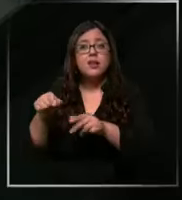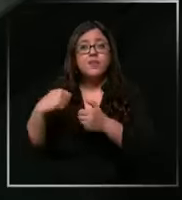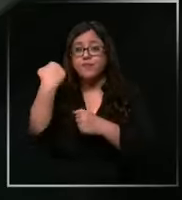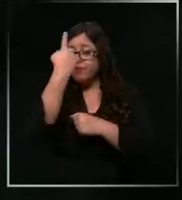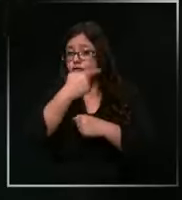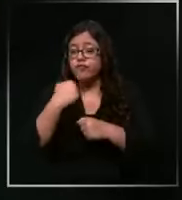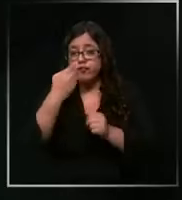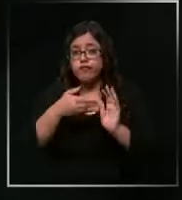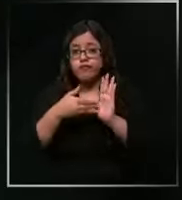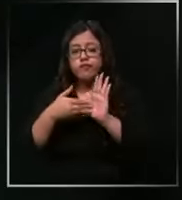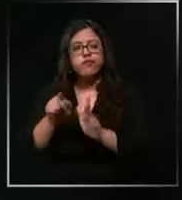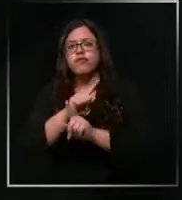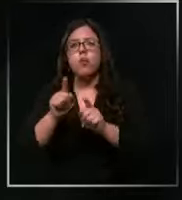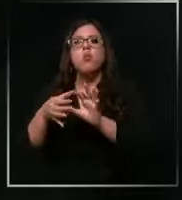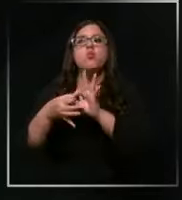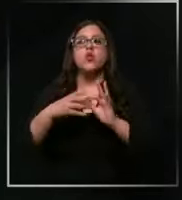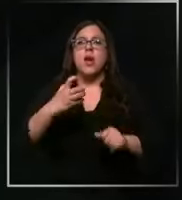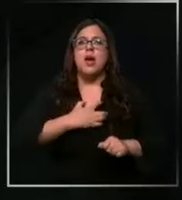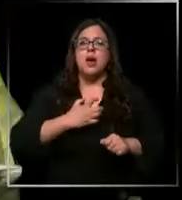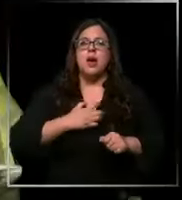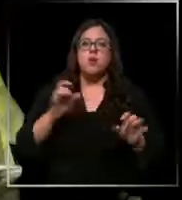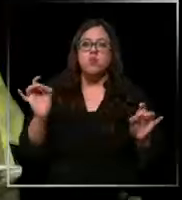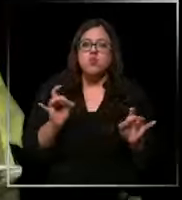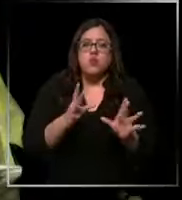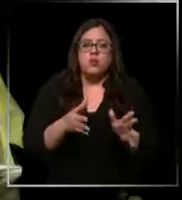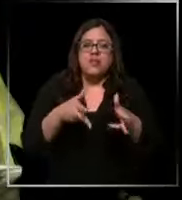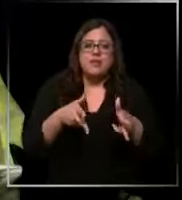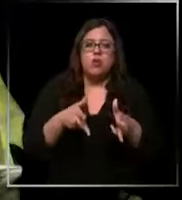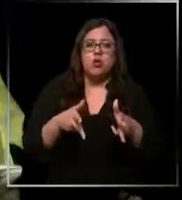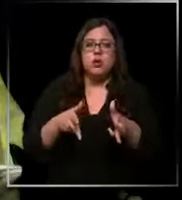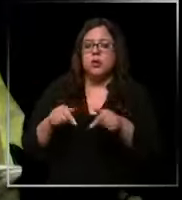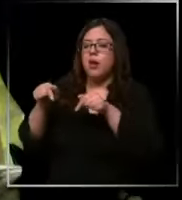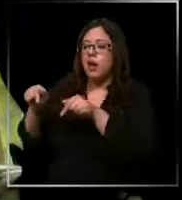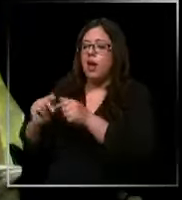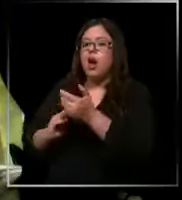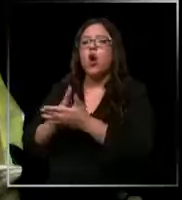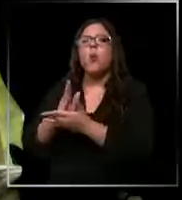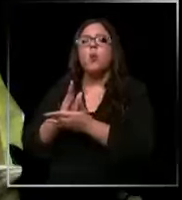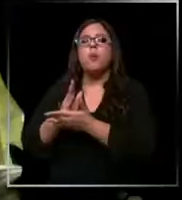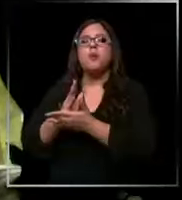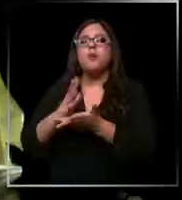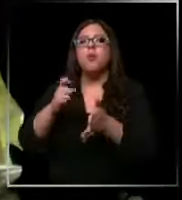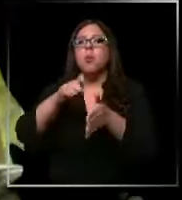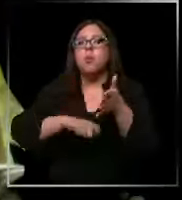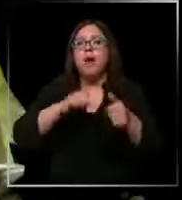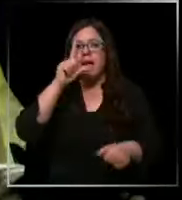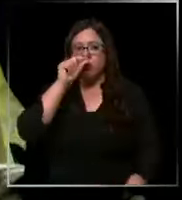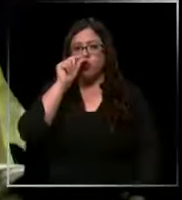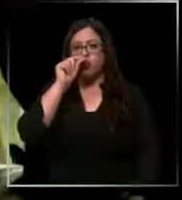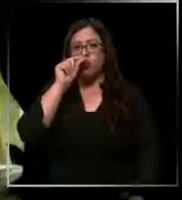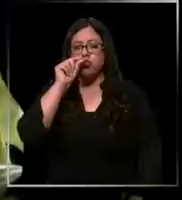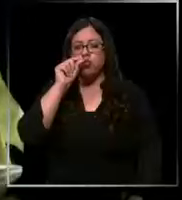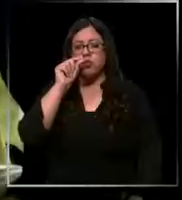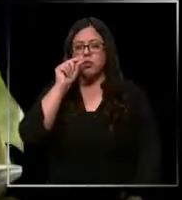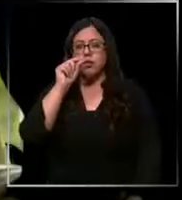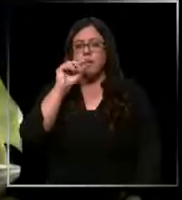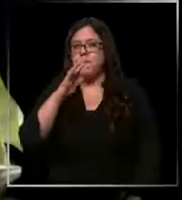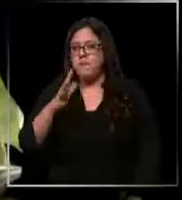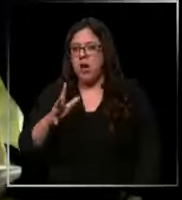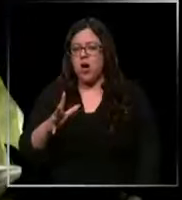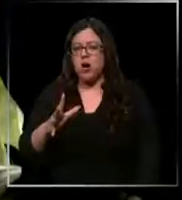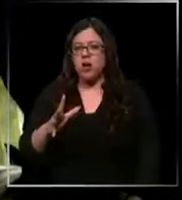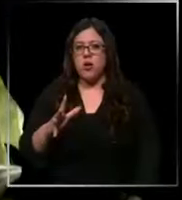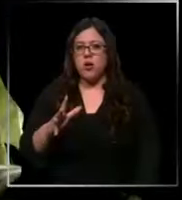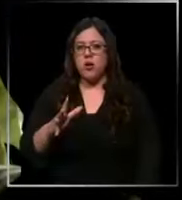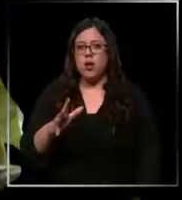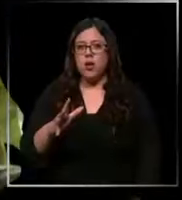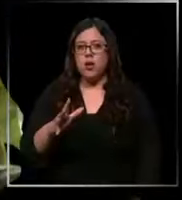ante el temor a represalias comienzan como en octubre más o menos eh muy poco empezaron a